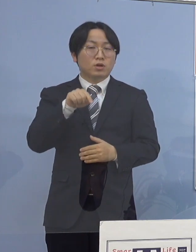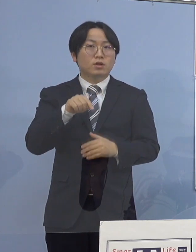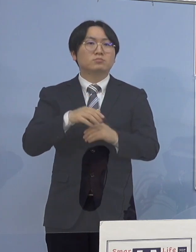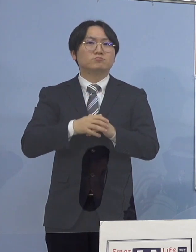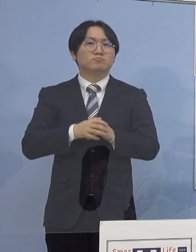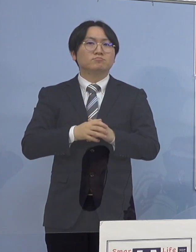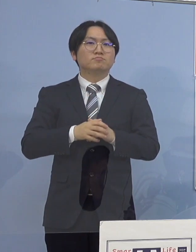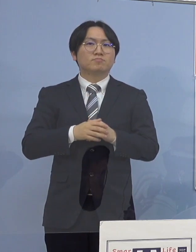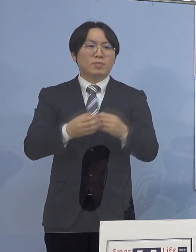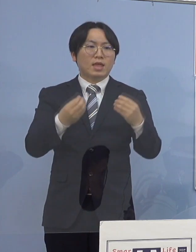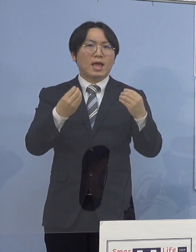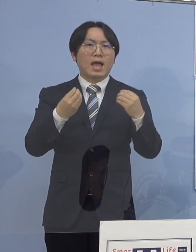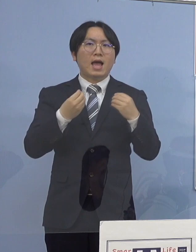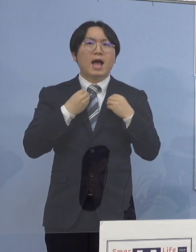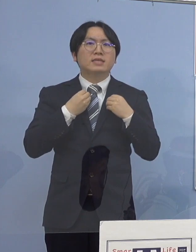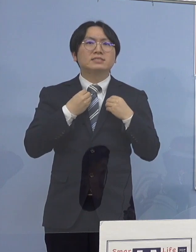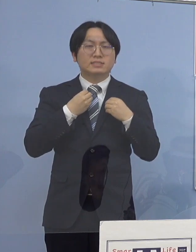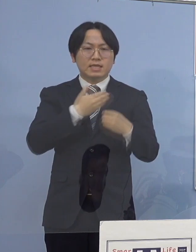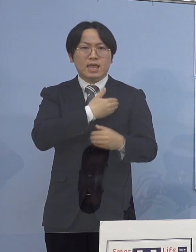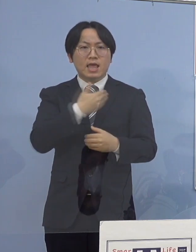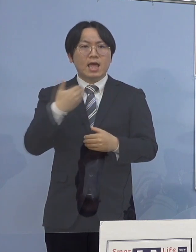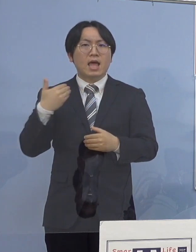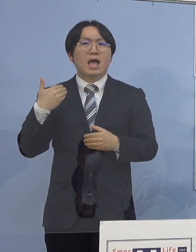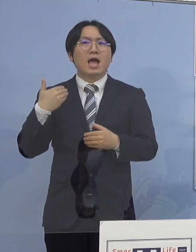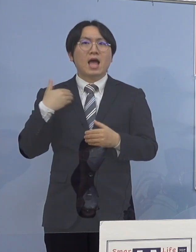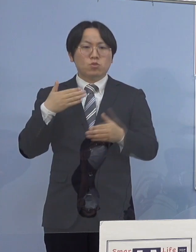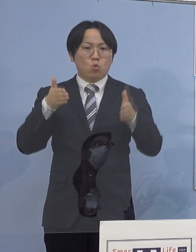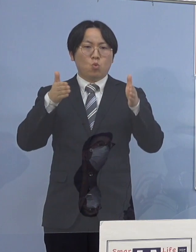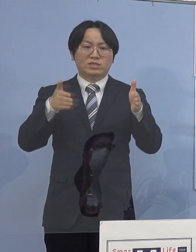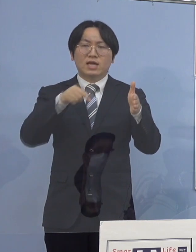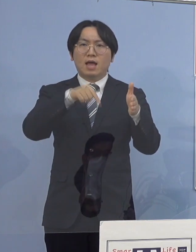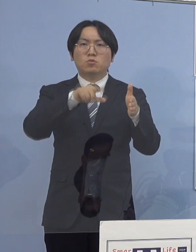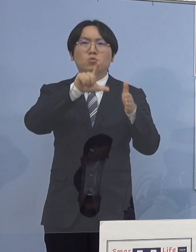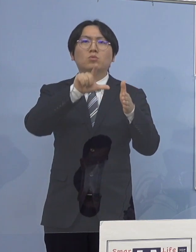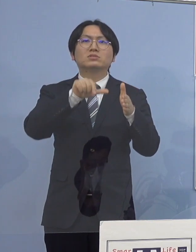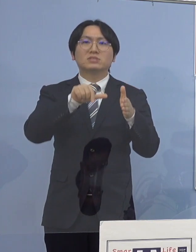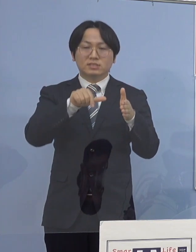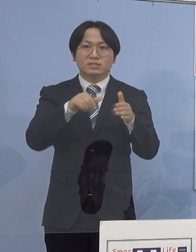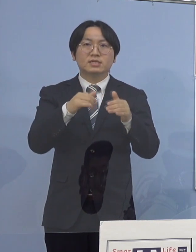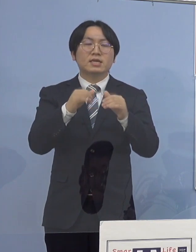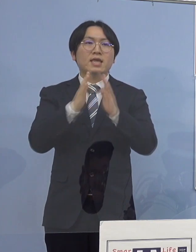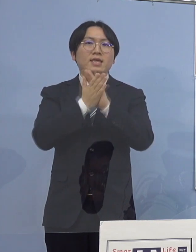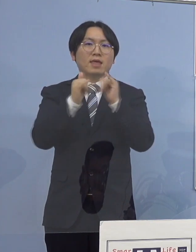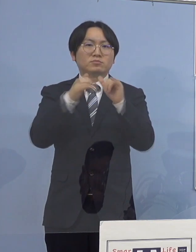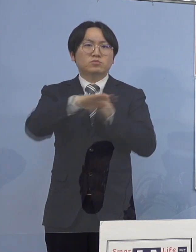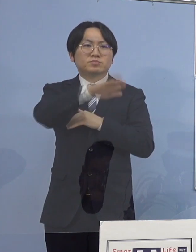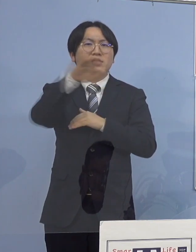感染可能期間中に 県民の方と接する業務を行っておりますが